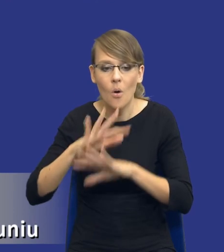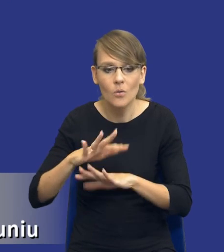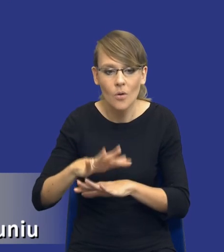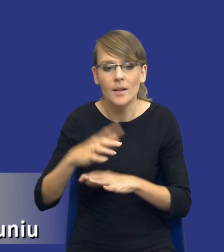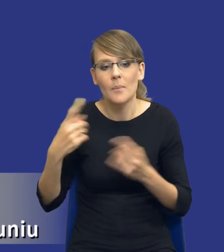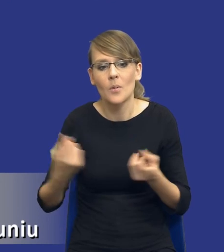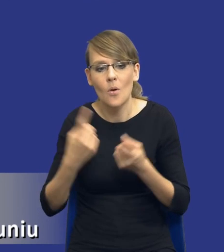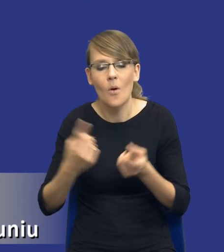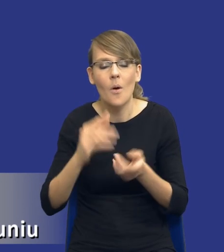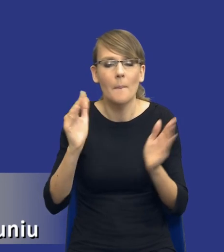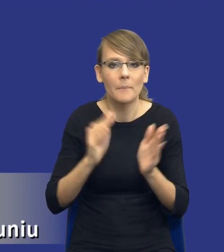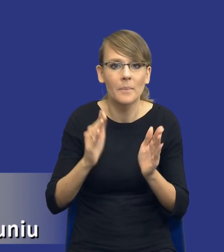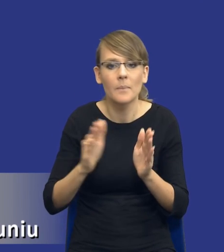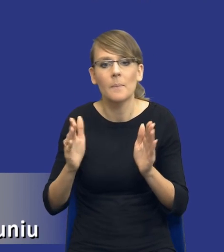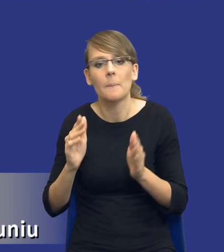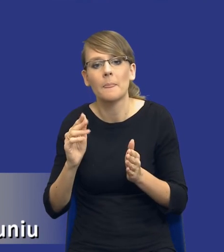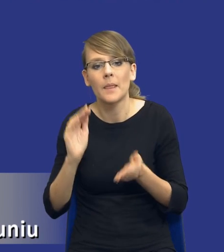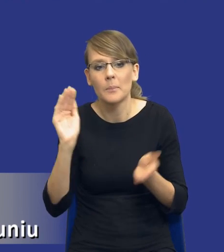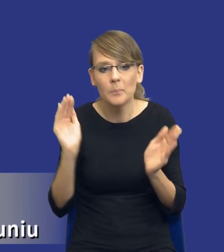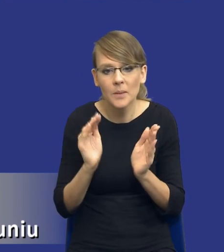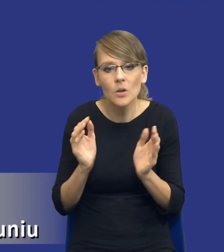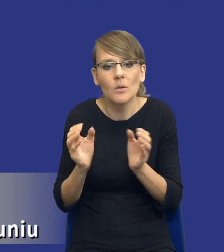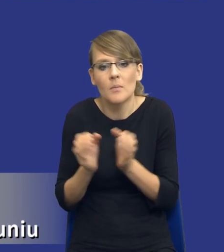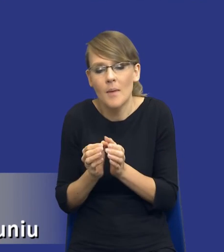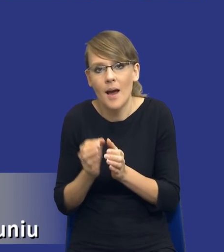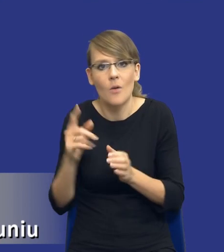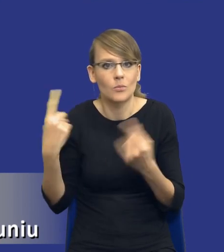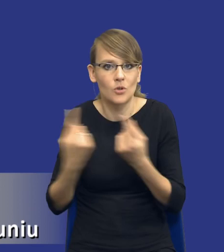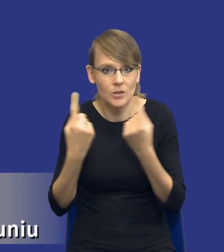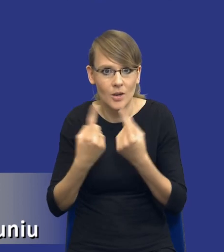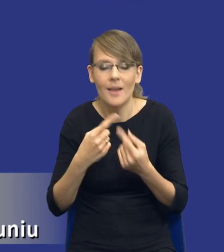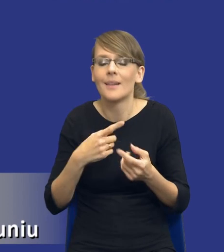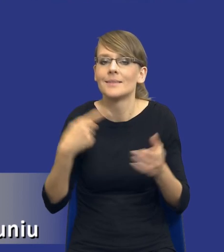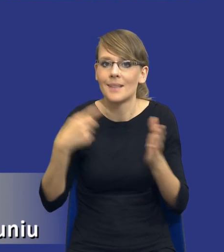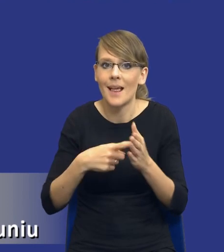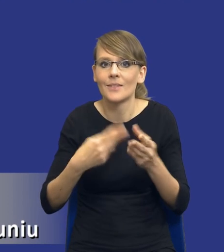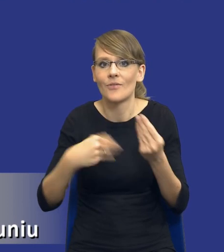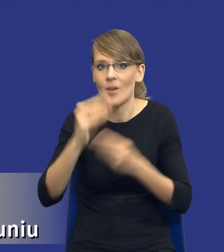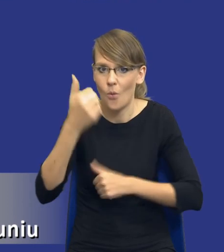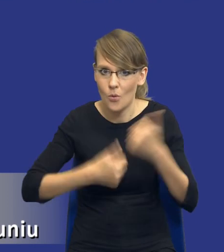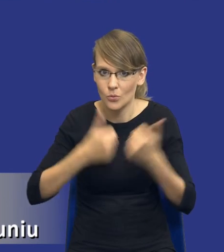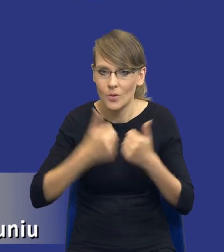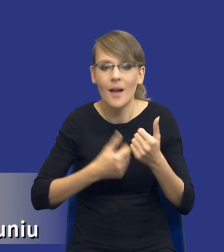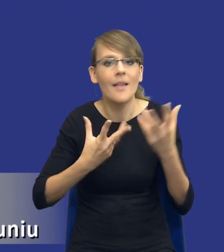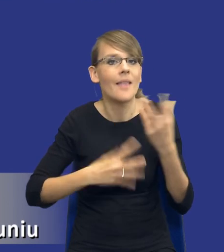średnich przedsiębiorców w zamówieniach publicznych, tak żeby zwiększać konkurencyjność, tak żeby jak największa ilość wykonawców mogła